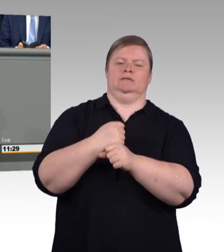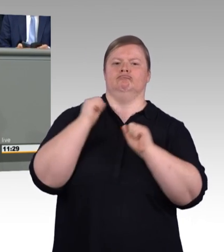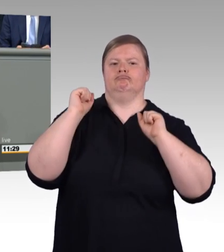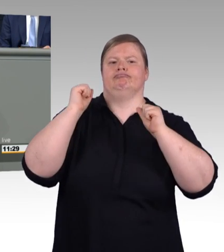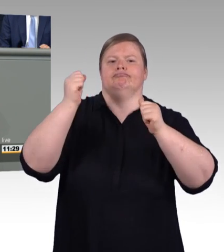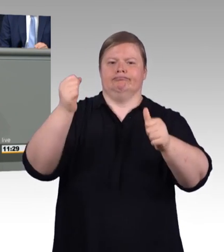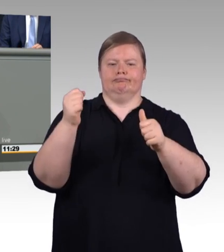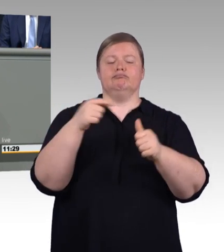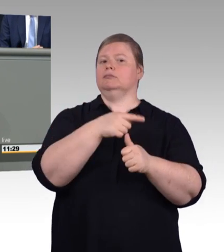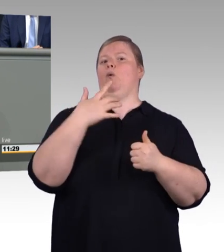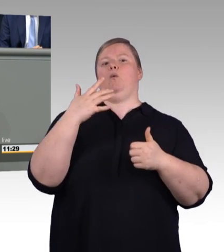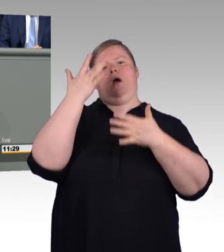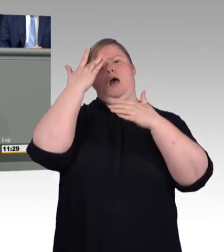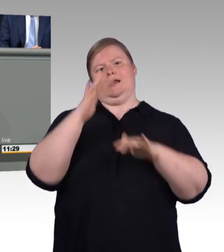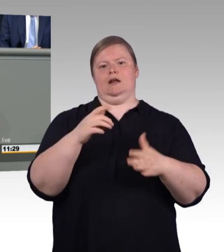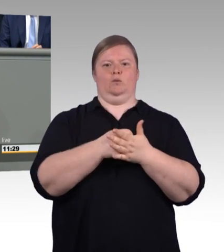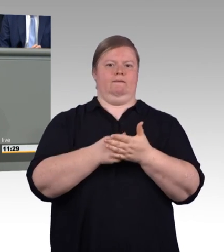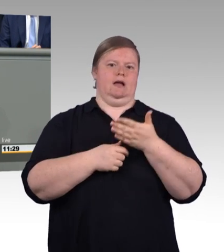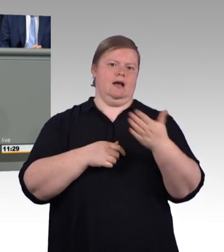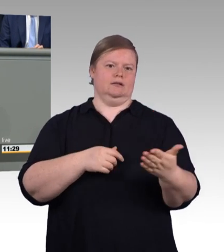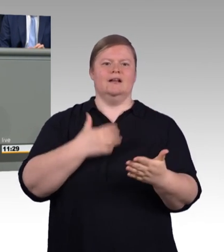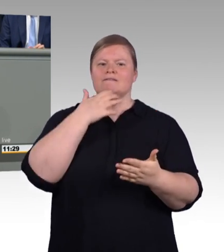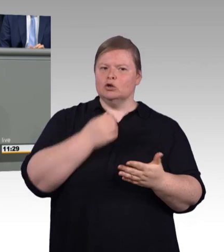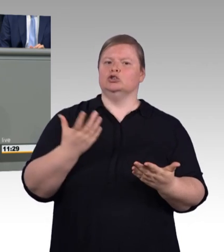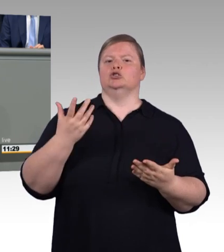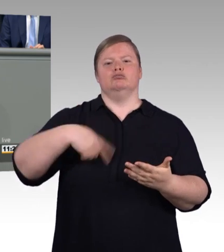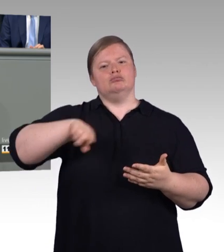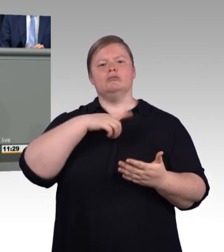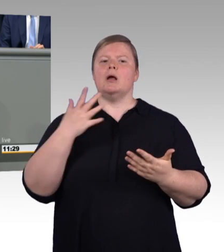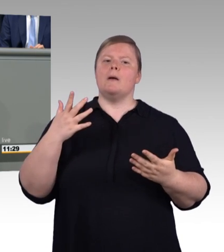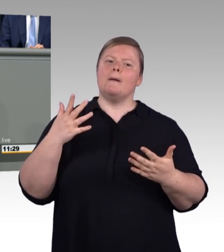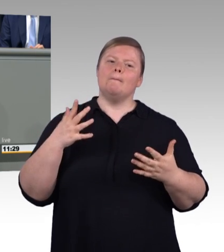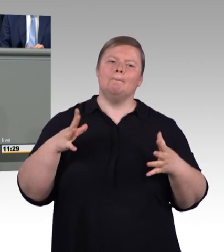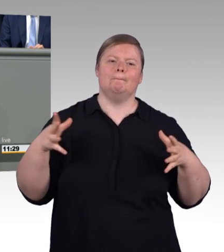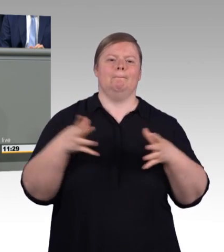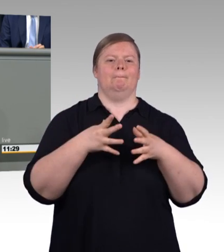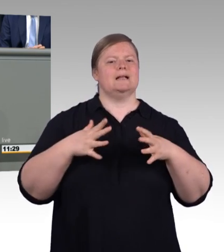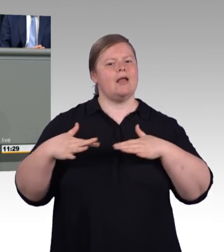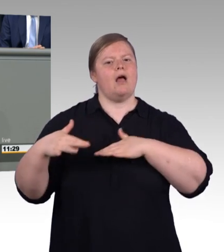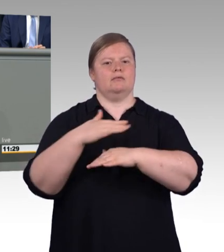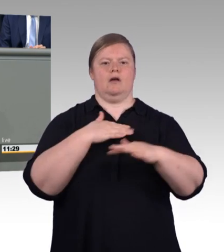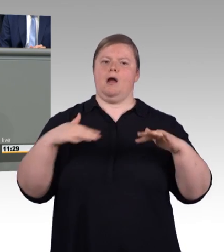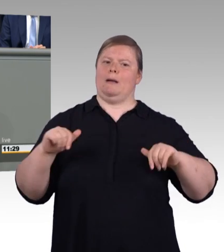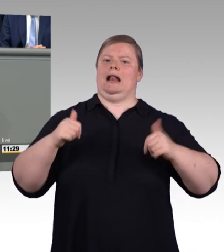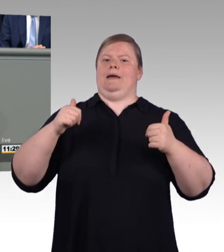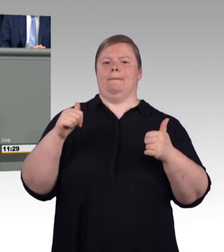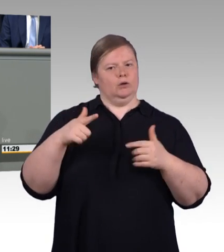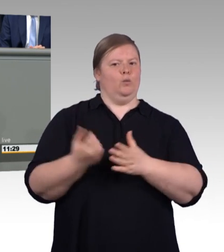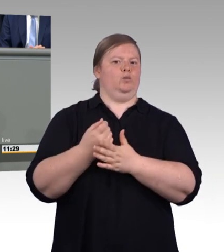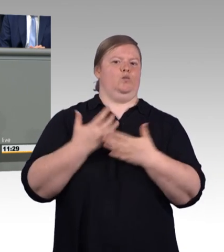wollen wir ein Zeichen setzen für eine attraktive Ausbildung. Mit der Novelle führen wir deshalb eine Mindestvergütung ein.